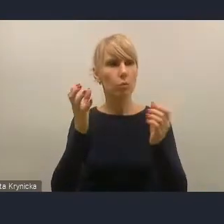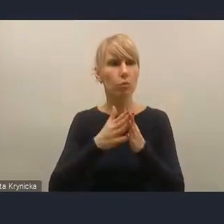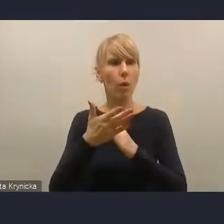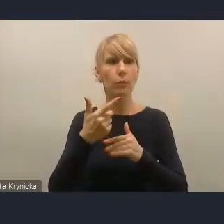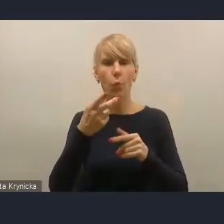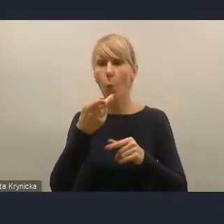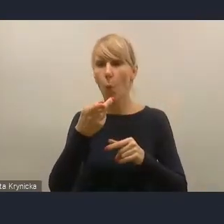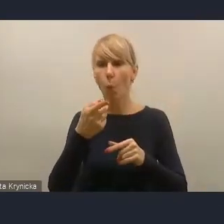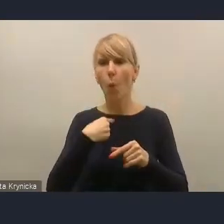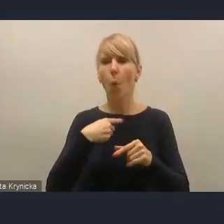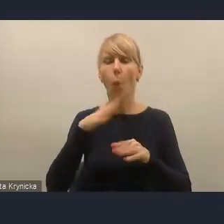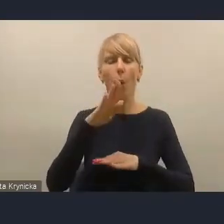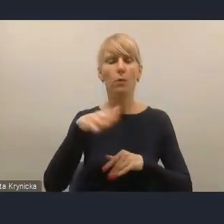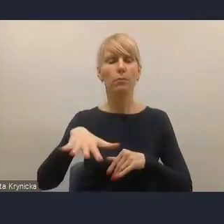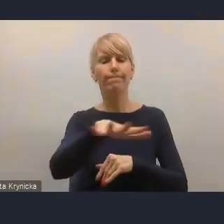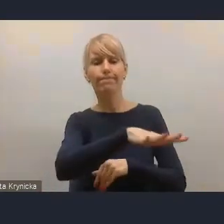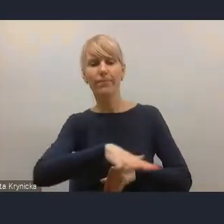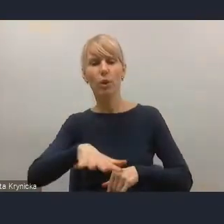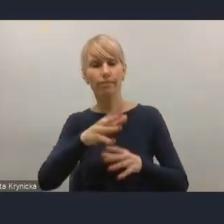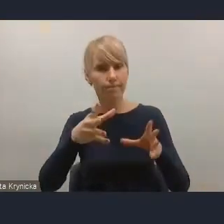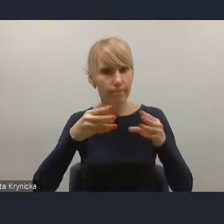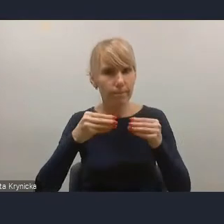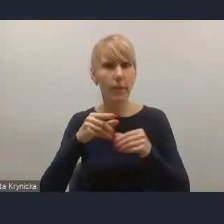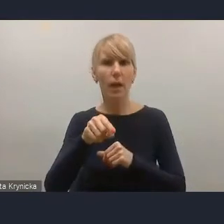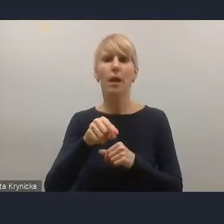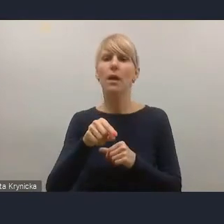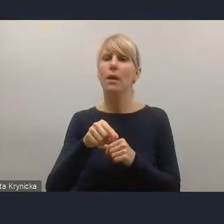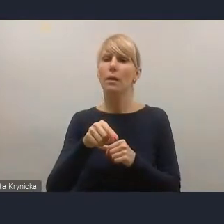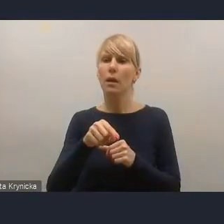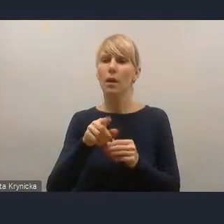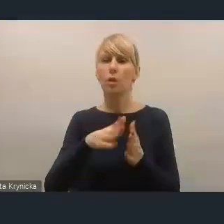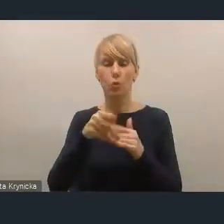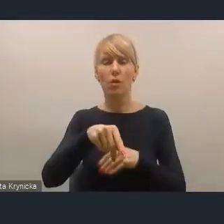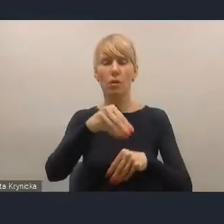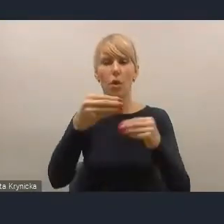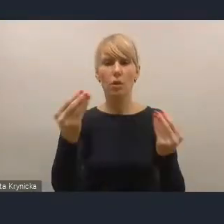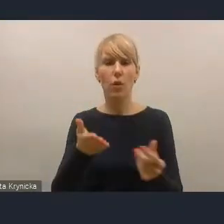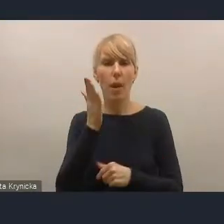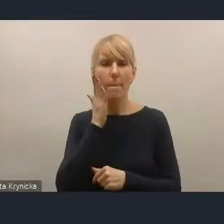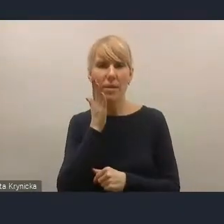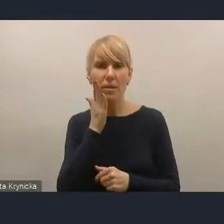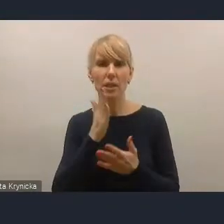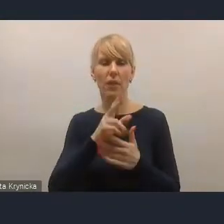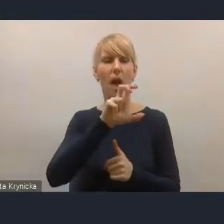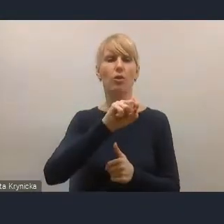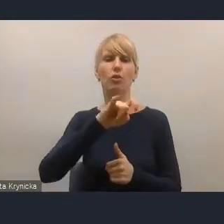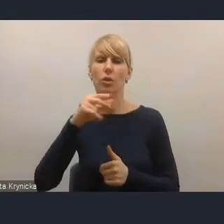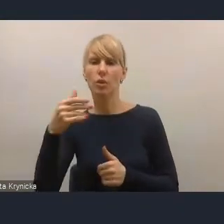Po pierwsze dlatego, że jest tam podkreślona kwestia rozwoju mieszkalnictwa, także mieszkalnictwa czynszowego, mieszkalnictwa wspomaganego,